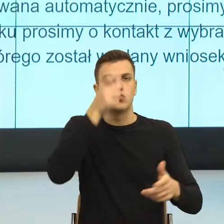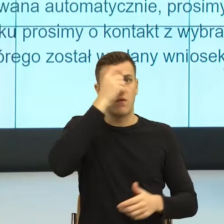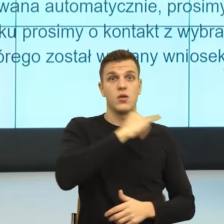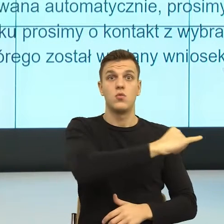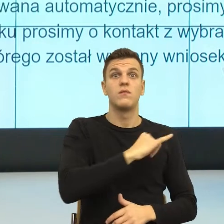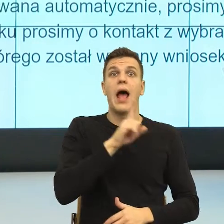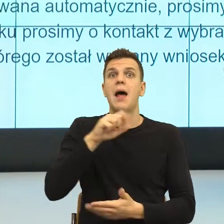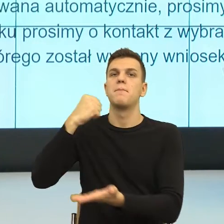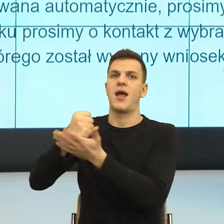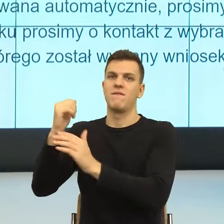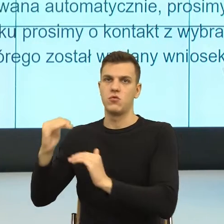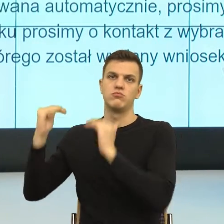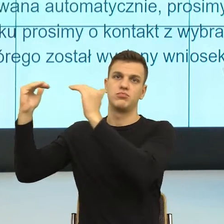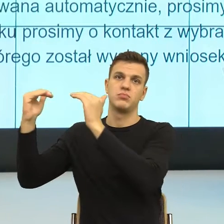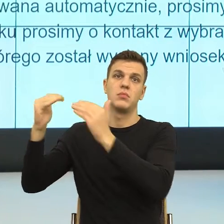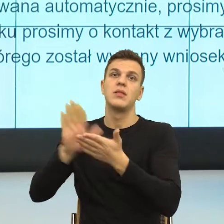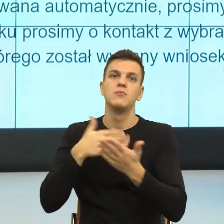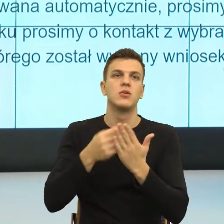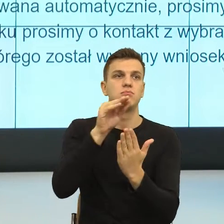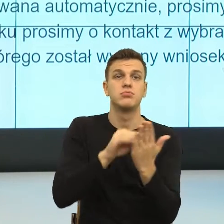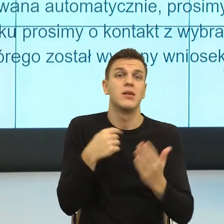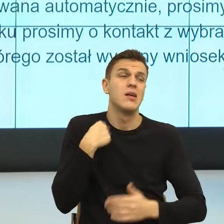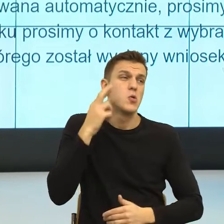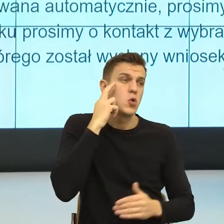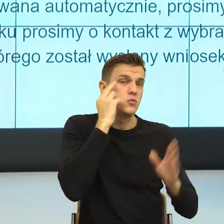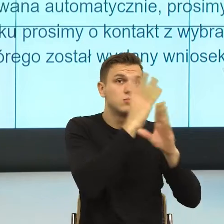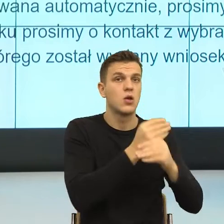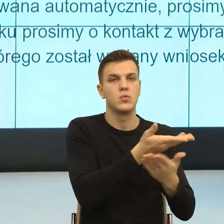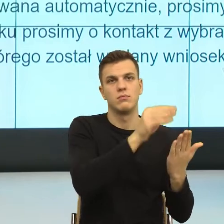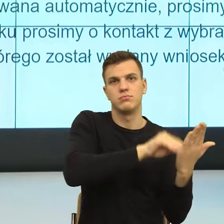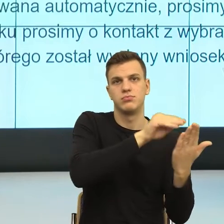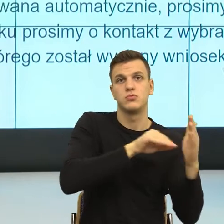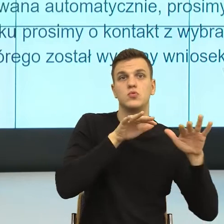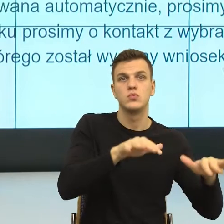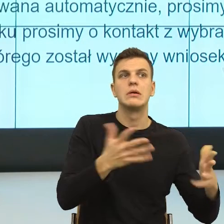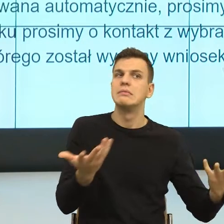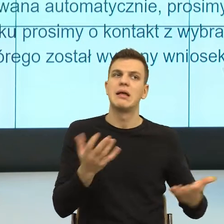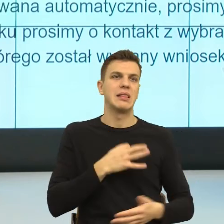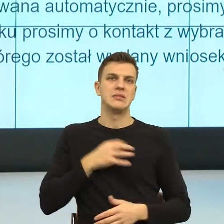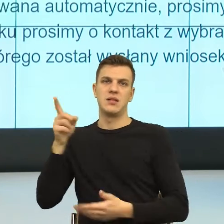dużo pracy w napisanie tej pracy, ale nie spełnia ona takich wymogów. Natomiast na scenie zdarzeń dalej jestem tutaj.